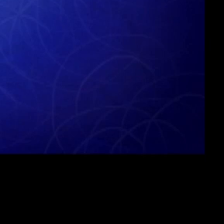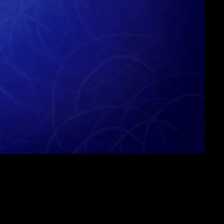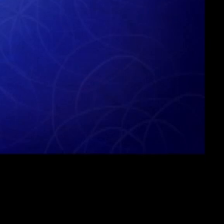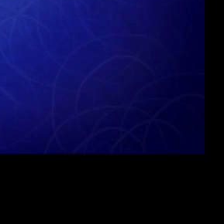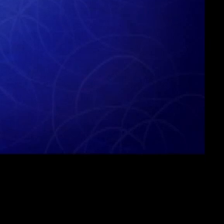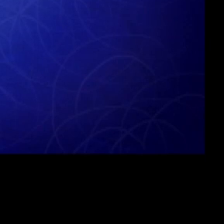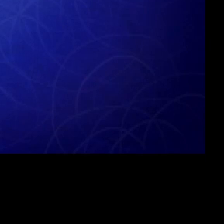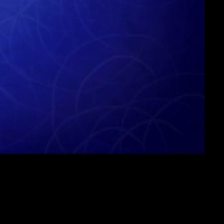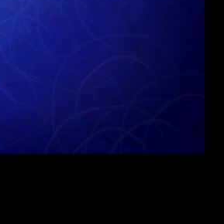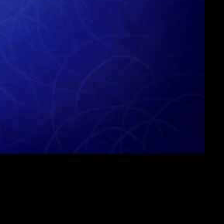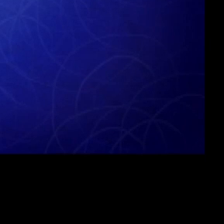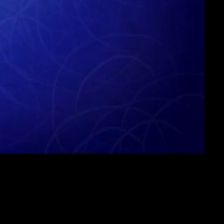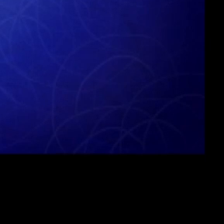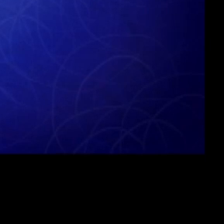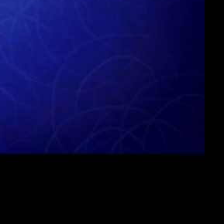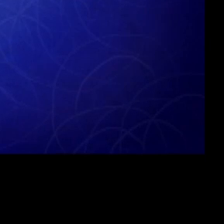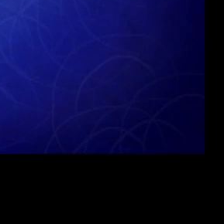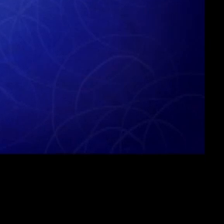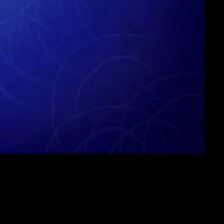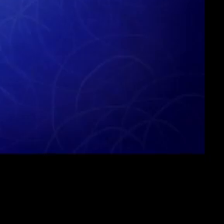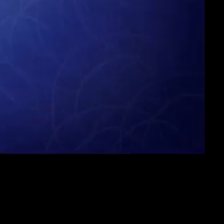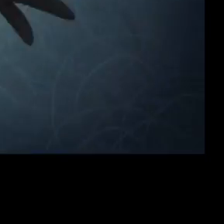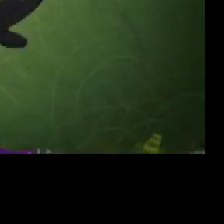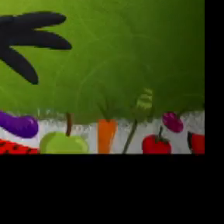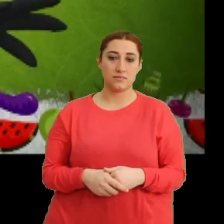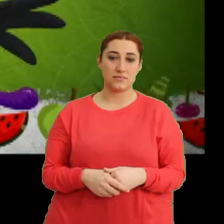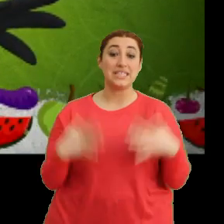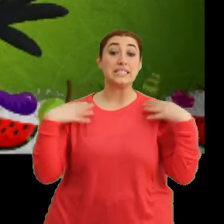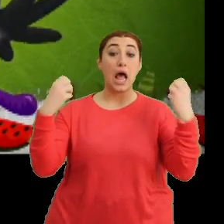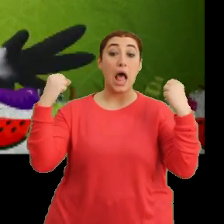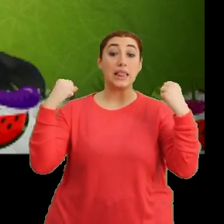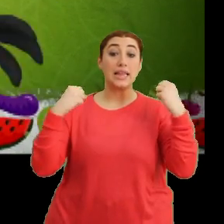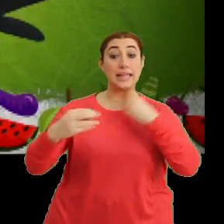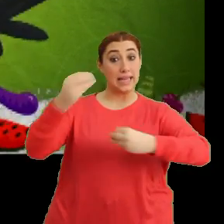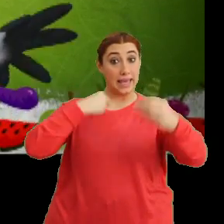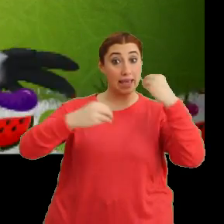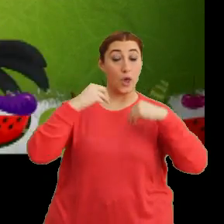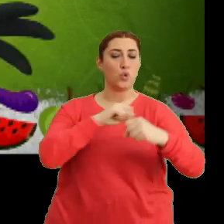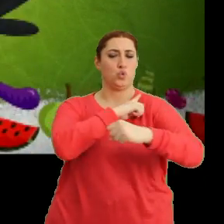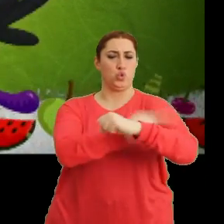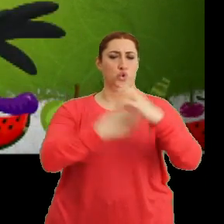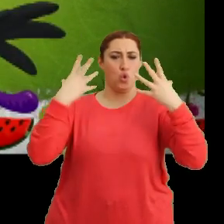(Müzik) "Sağlıklı beslen, güçlü ol"